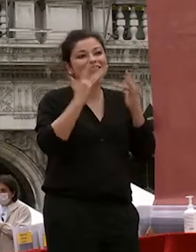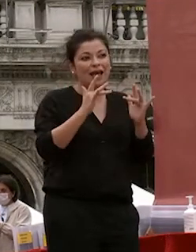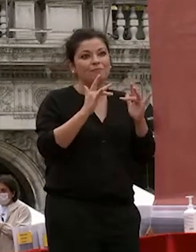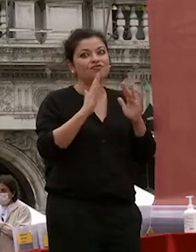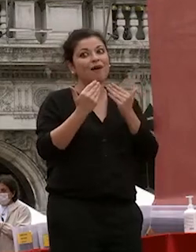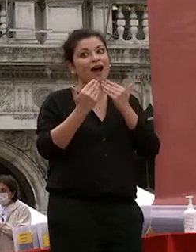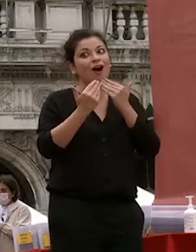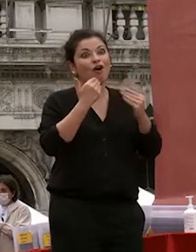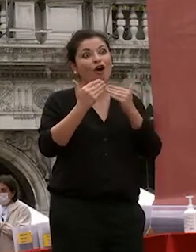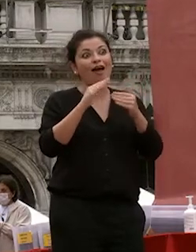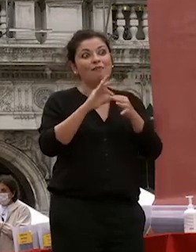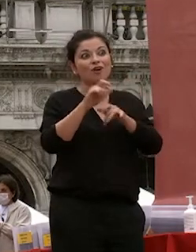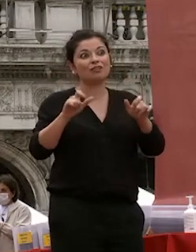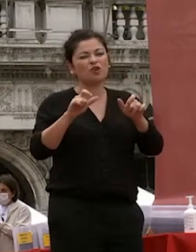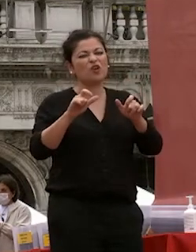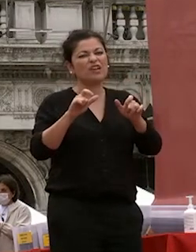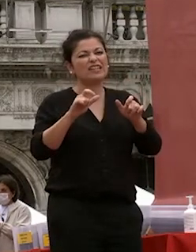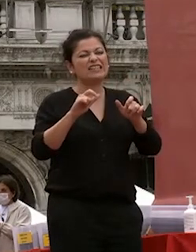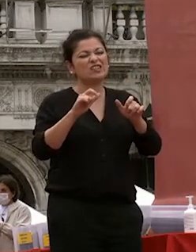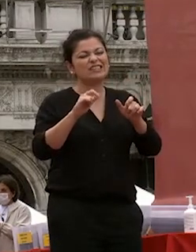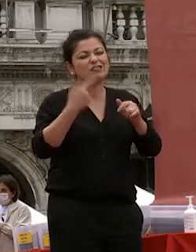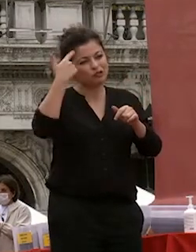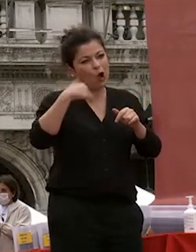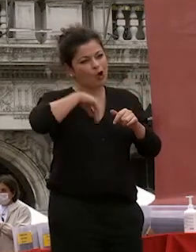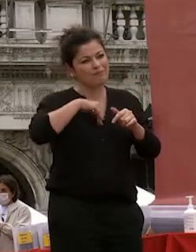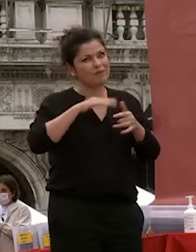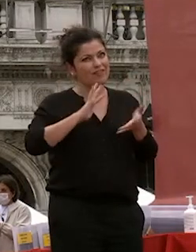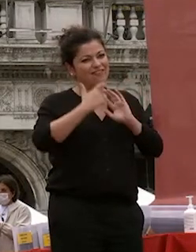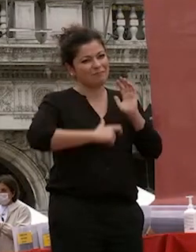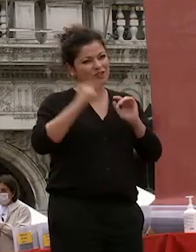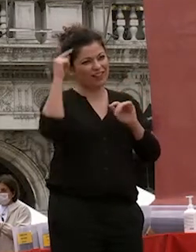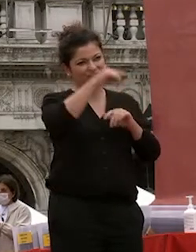spesso e lo sanno di vento anche molto difficile tiziana è stata una